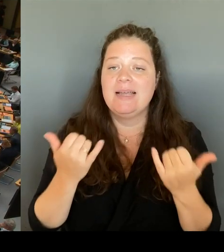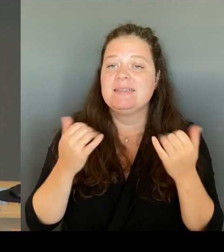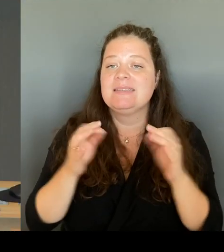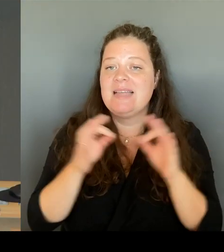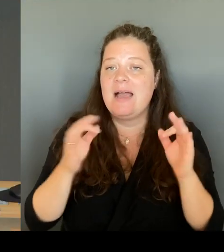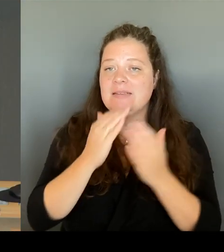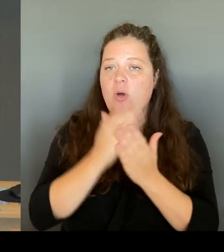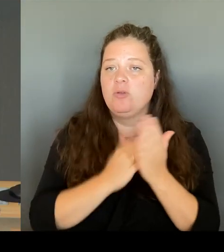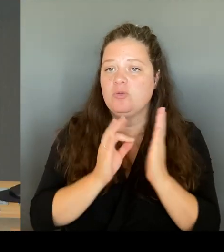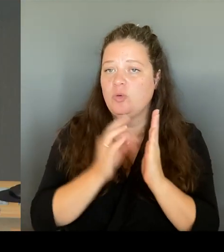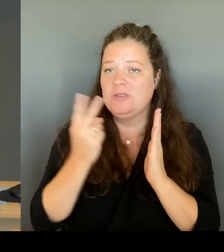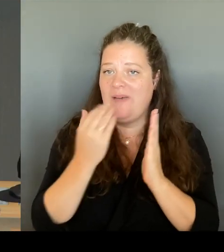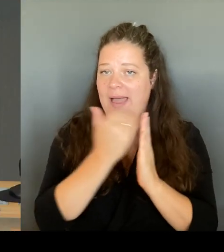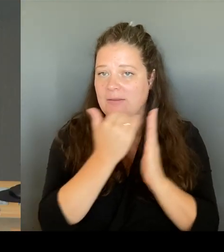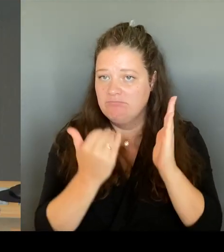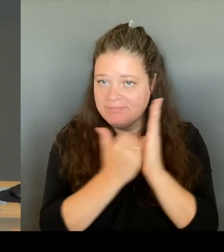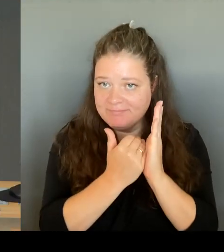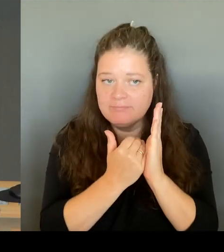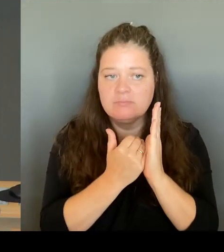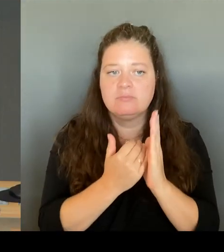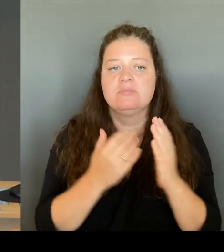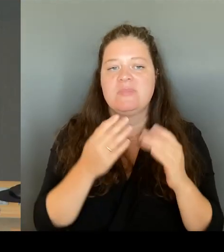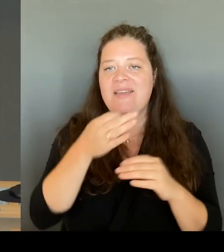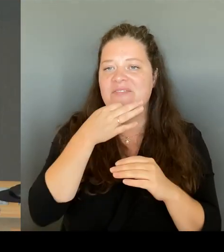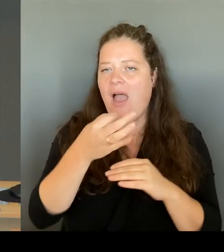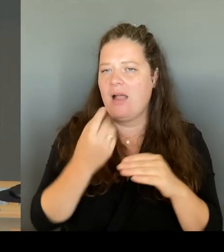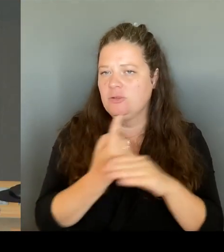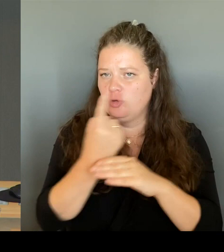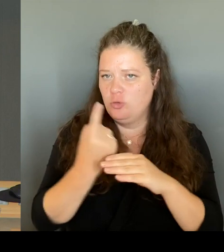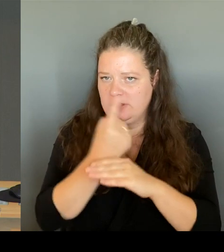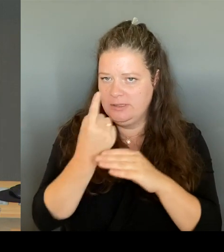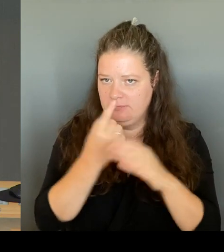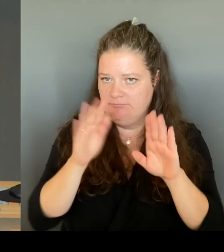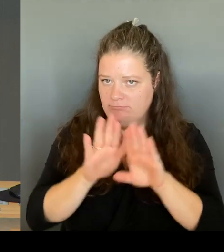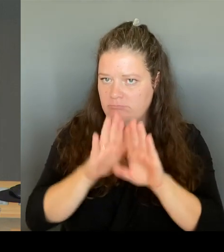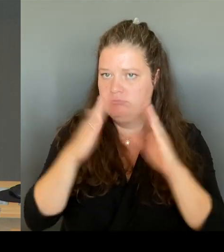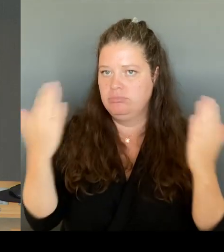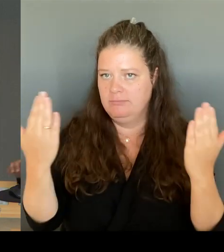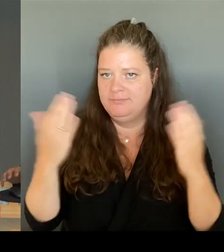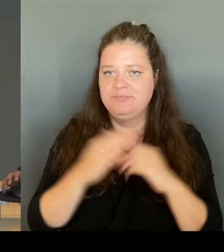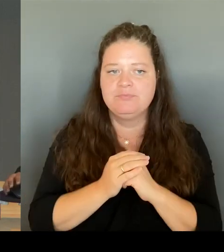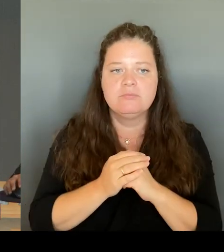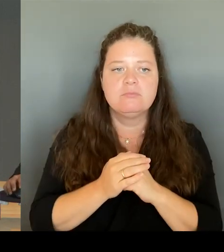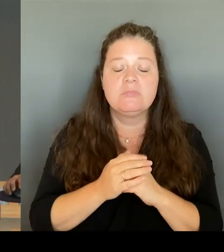Nun können mündliche Anfragen an den Senat gerichtet werden. Die Fragen müssen ohne Begründung kurzgefasst und von allgemeinem